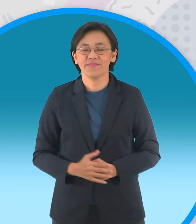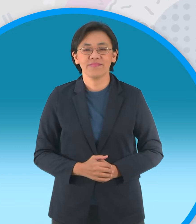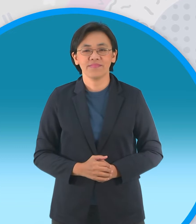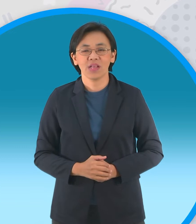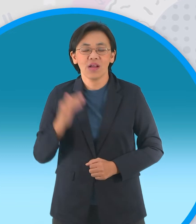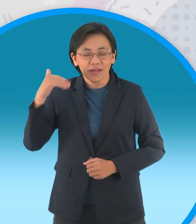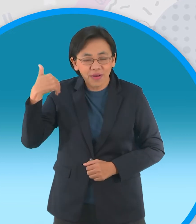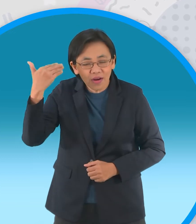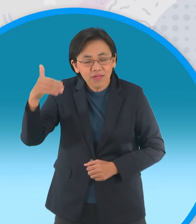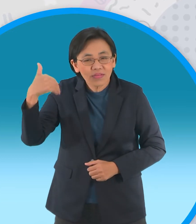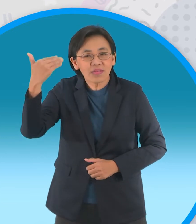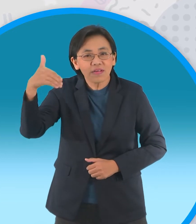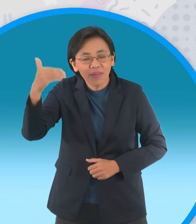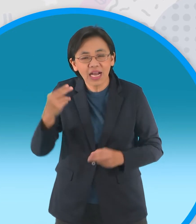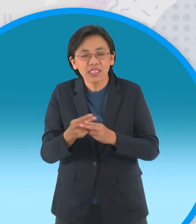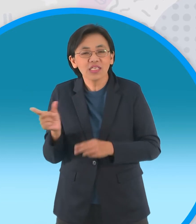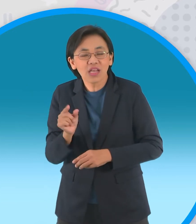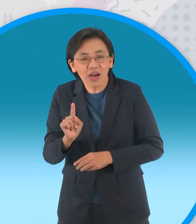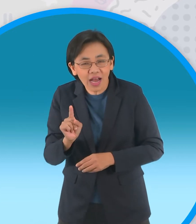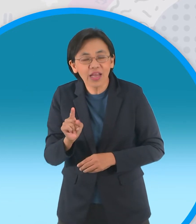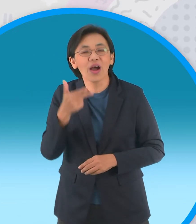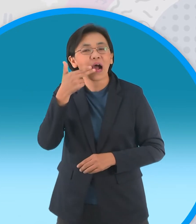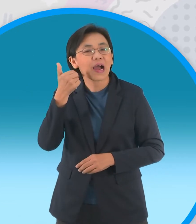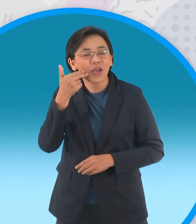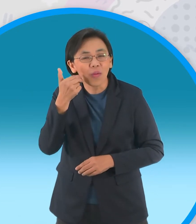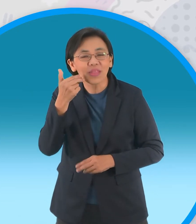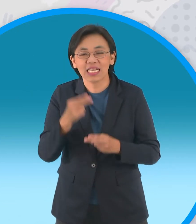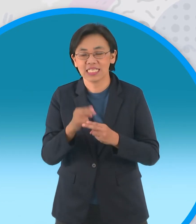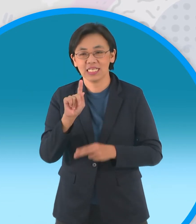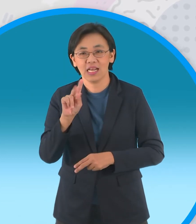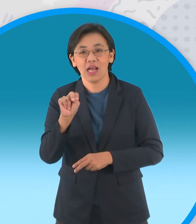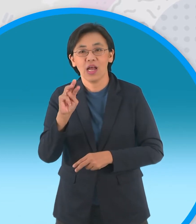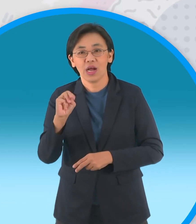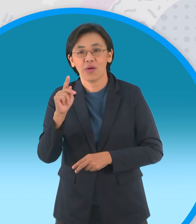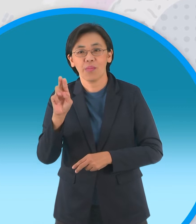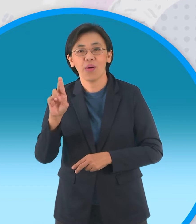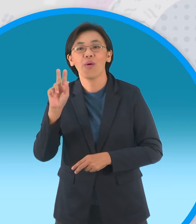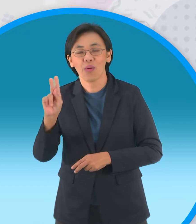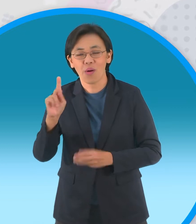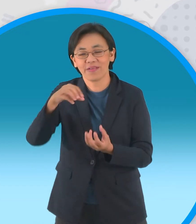ต่อมาถูกเรียกย่อว่าขนมครกนั่นเอง